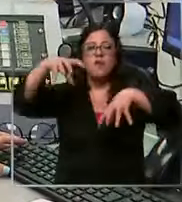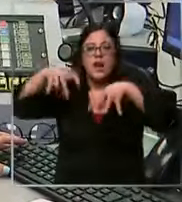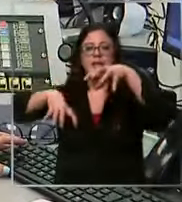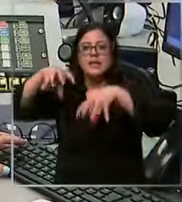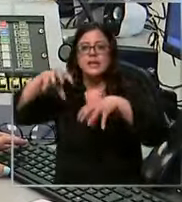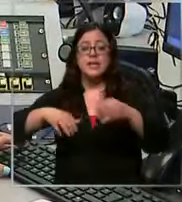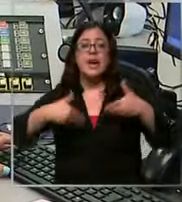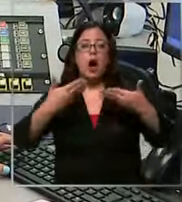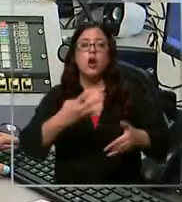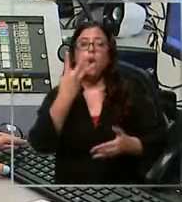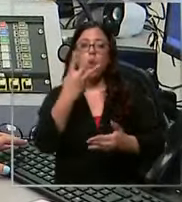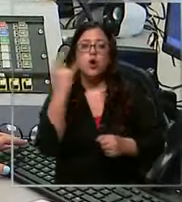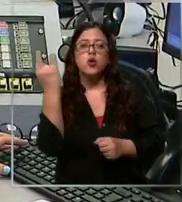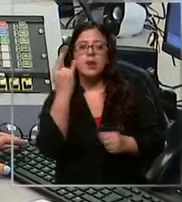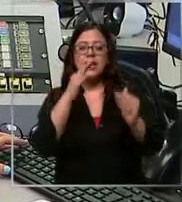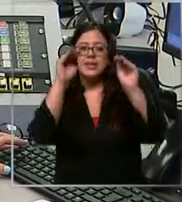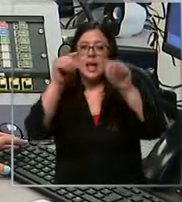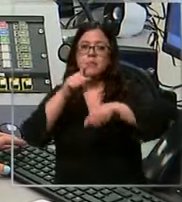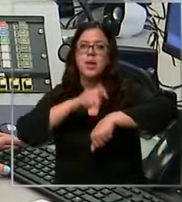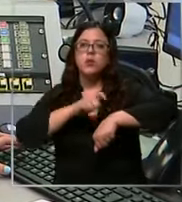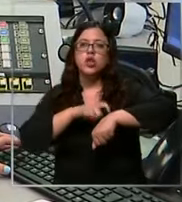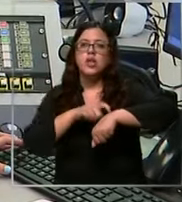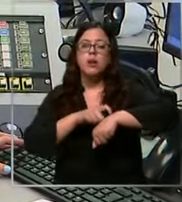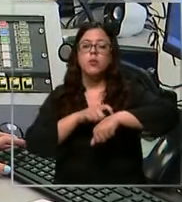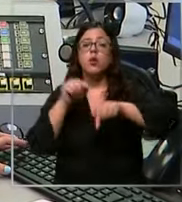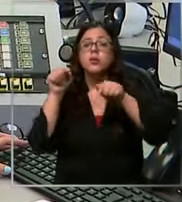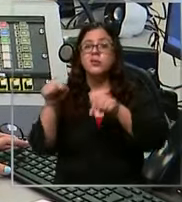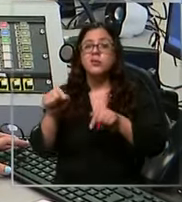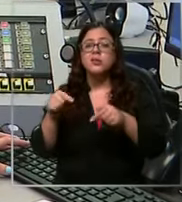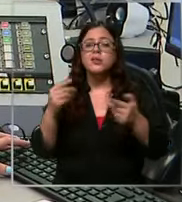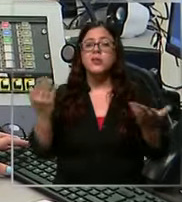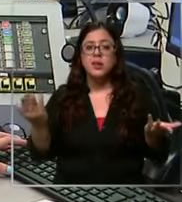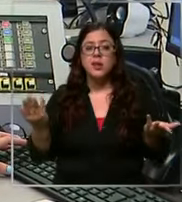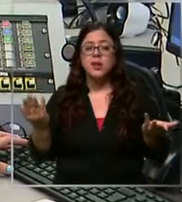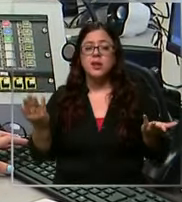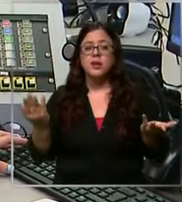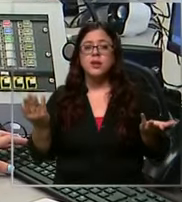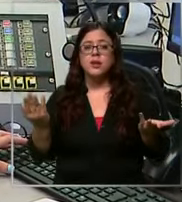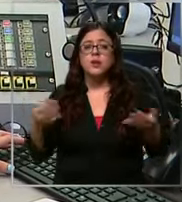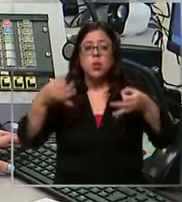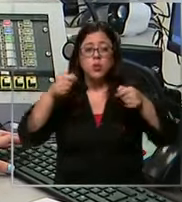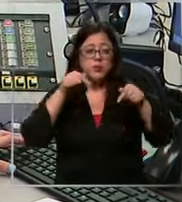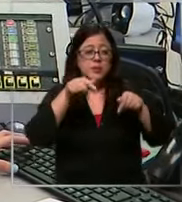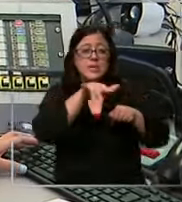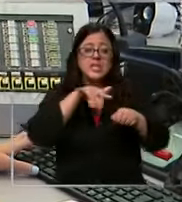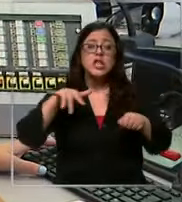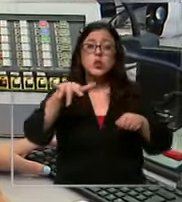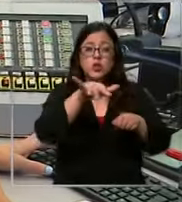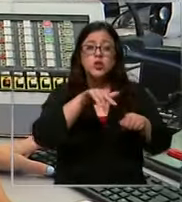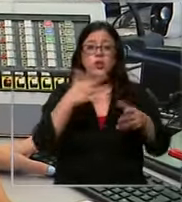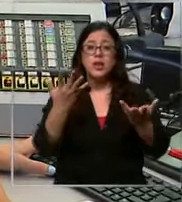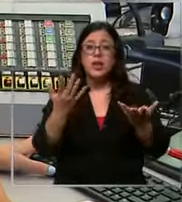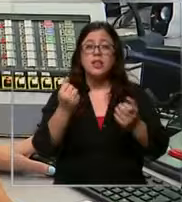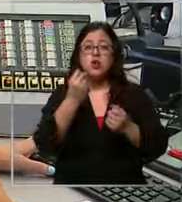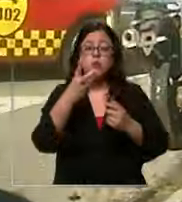cuatro emergencias simultáneas y generalmente cuando se maneja este tipo de cantidad de llamados